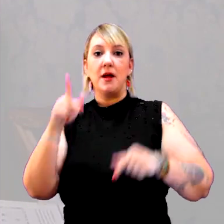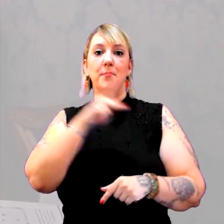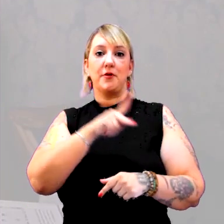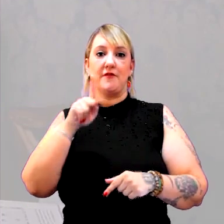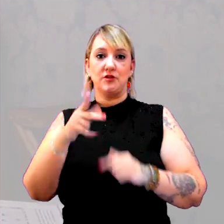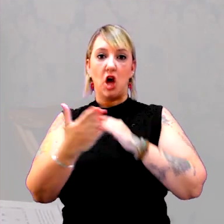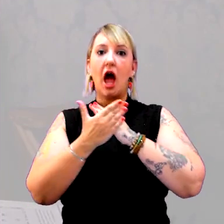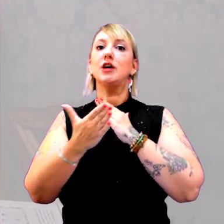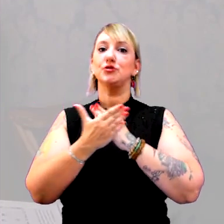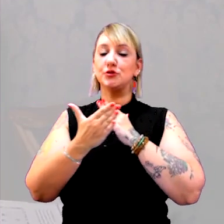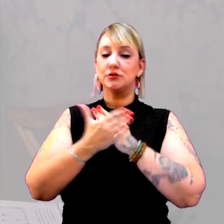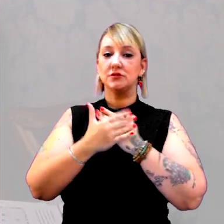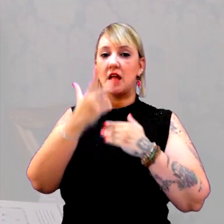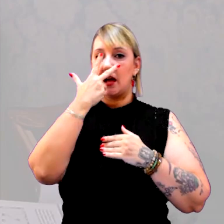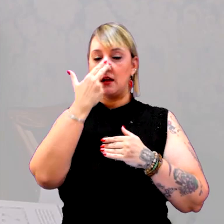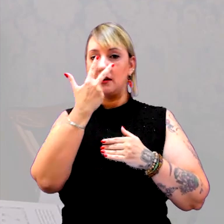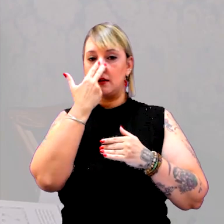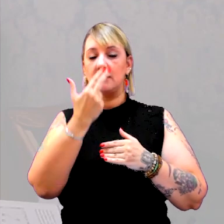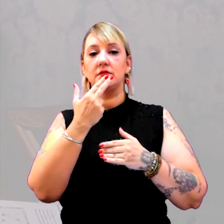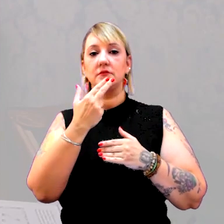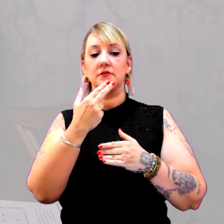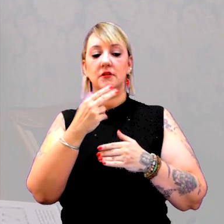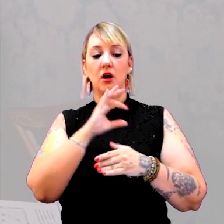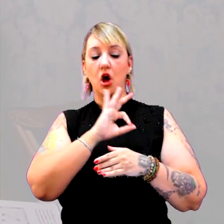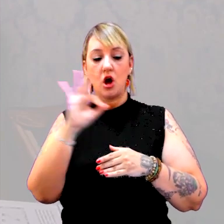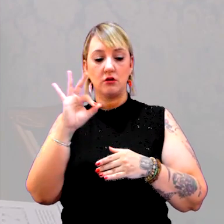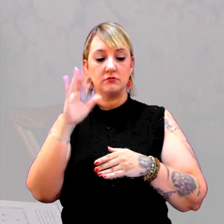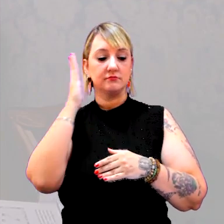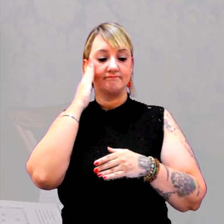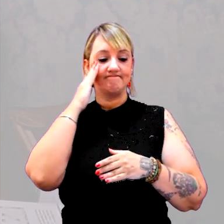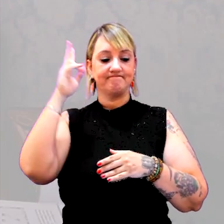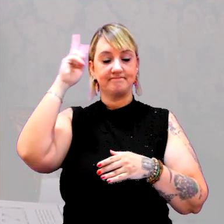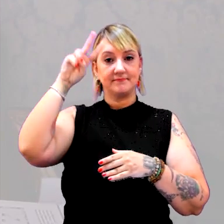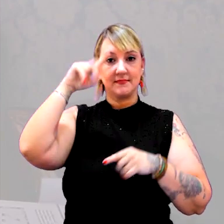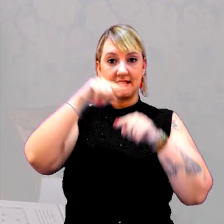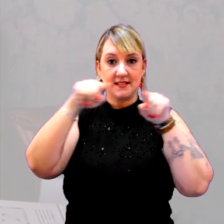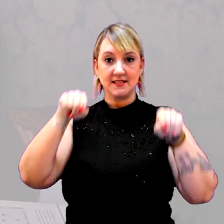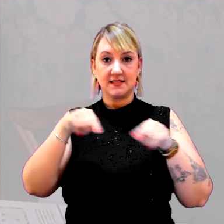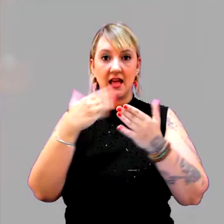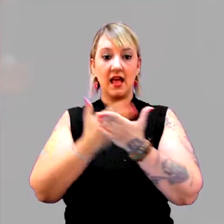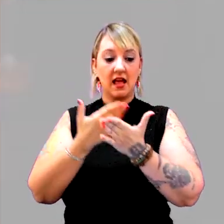Eu acho que um clássico é "O saber histórico na sala de aula", organizado pela Circe Bittencourt.